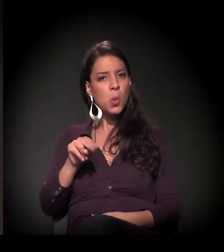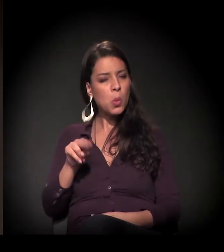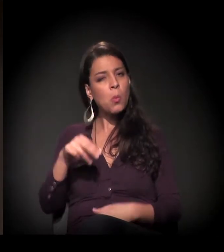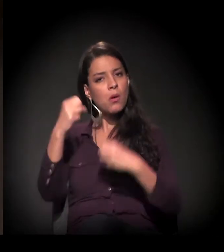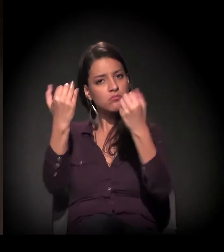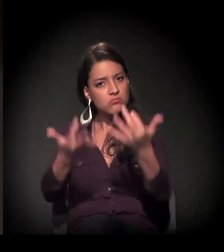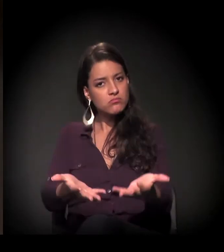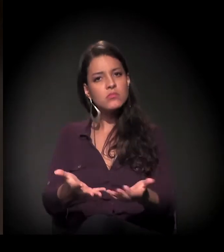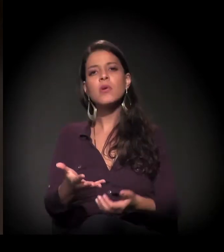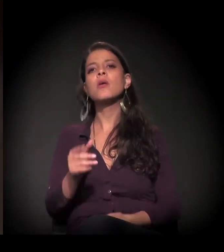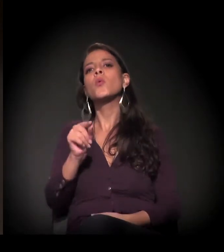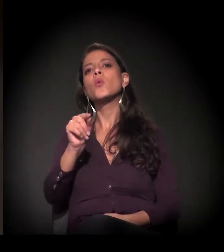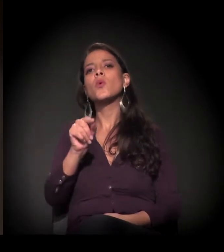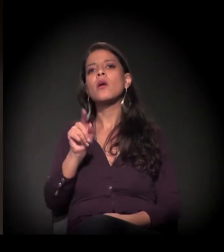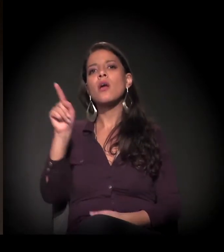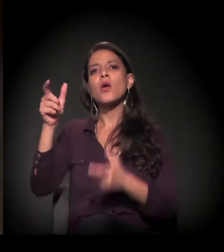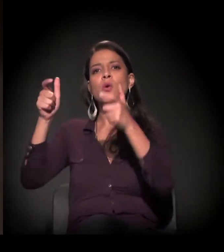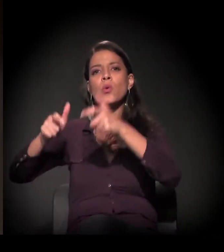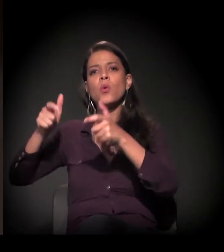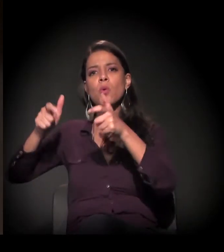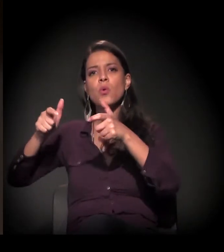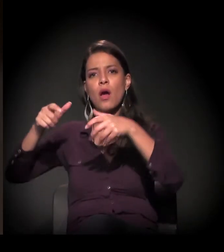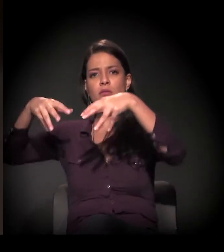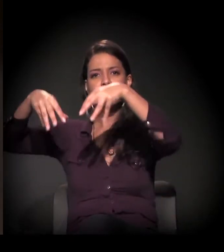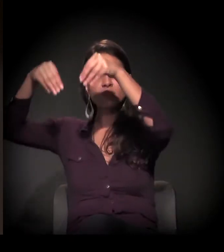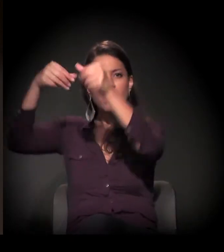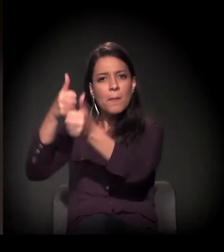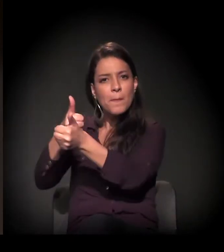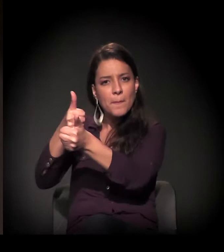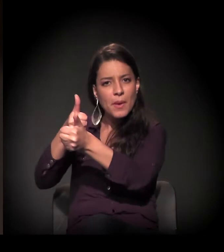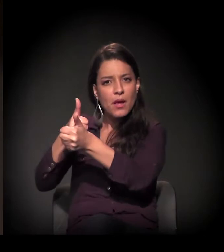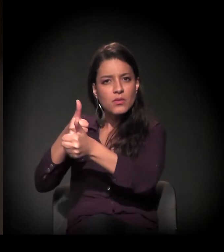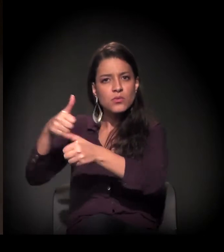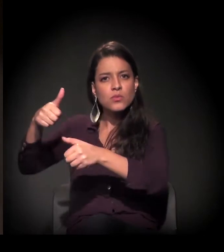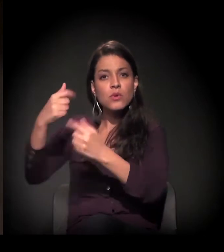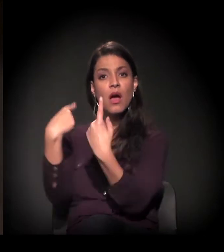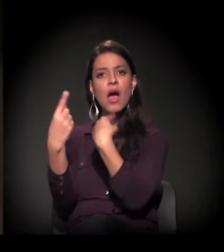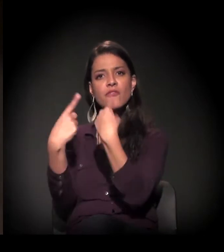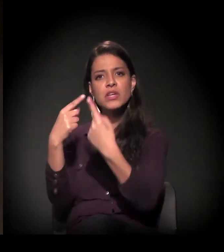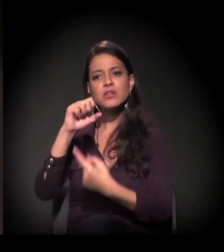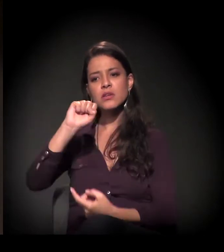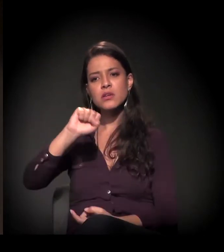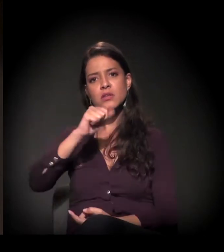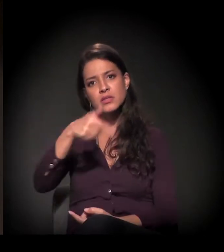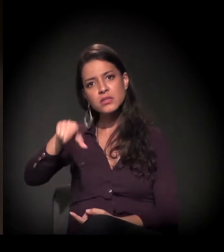fica naquele castelinho famoso na São João, da vista ali do Minhocão,